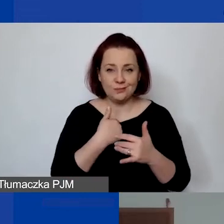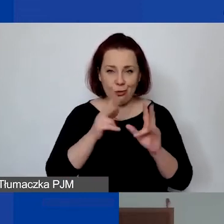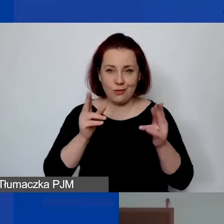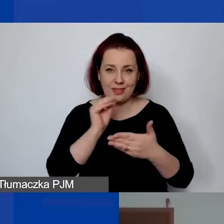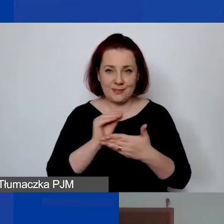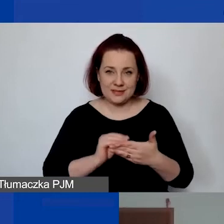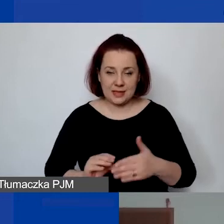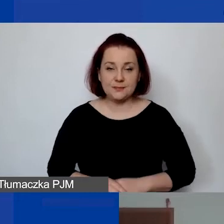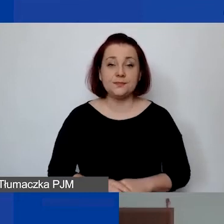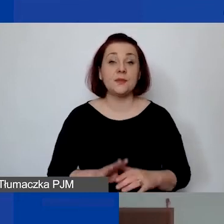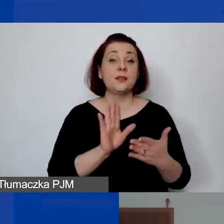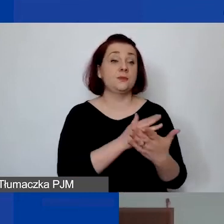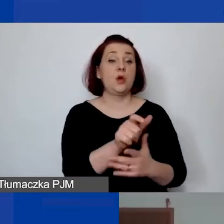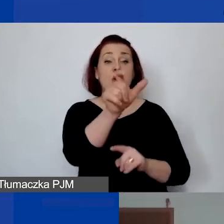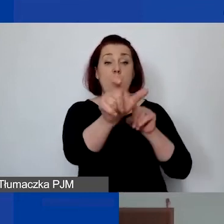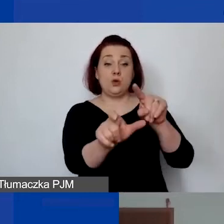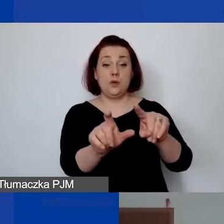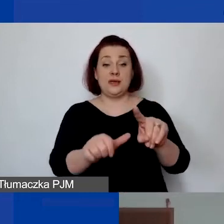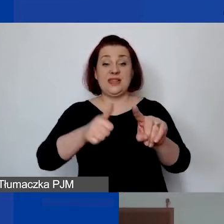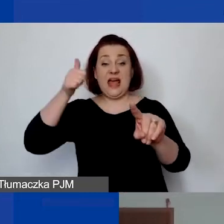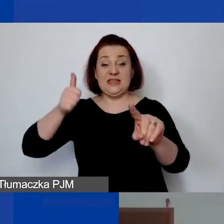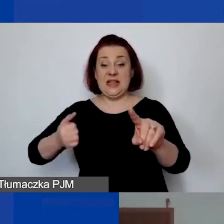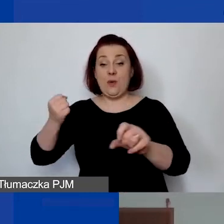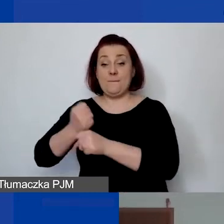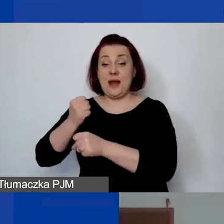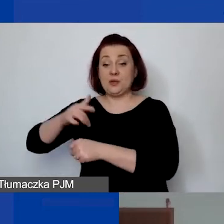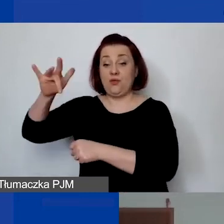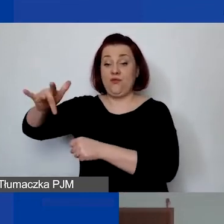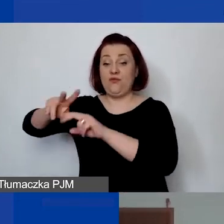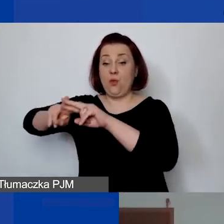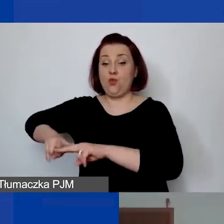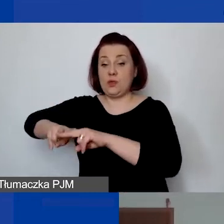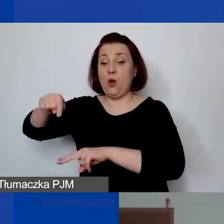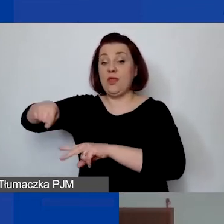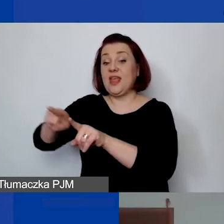"Np. osoba będąca stałym pracownikiem fundacji, która będzie koordynatorem projektu